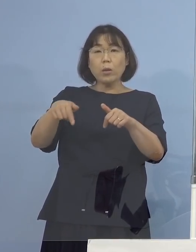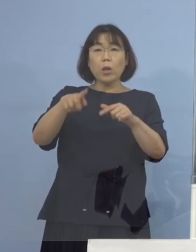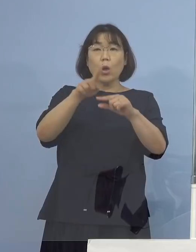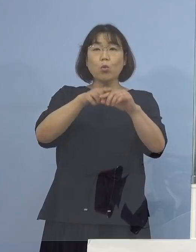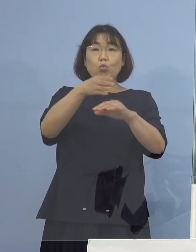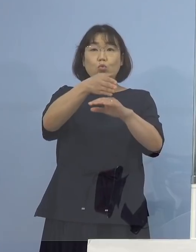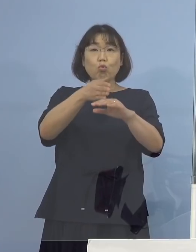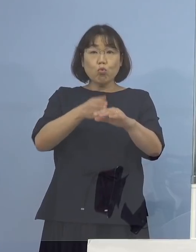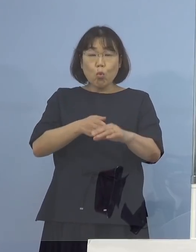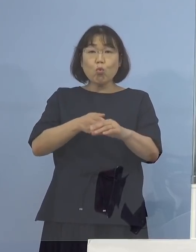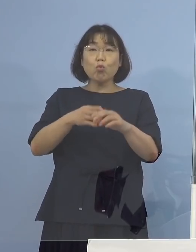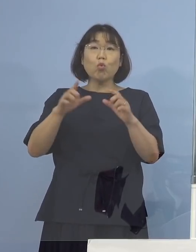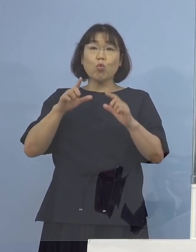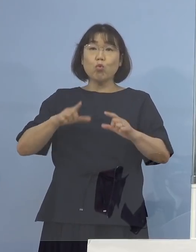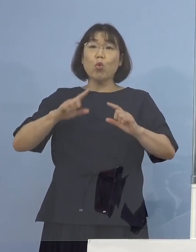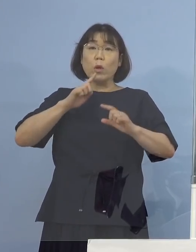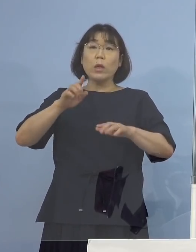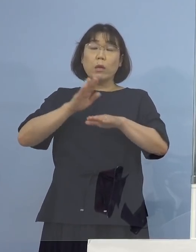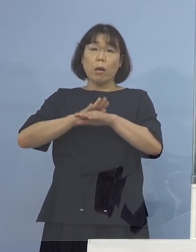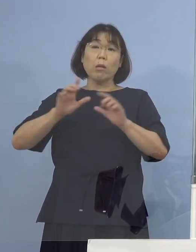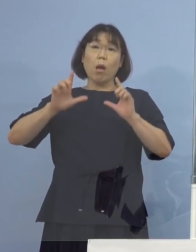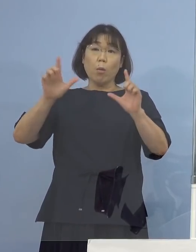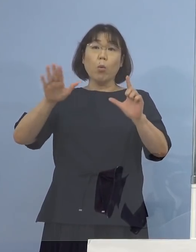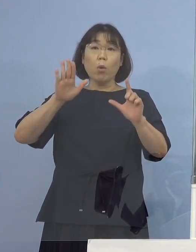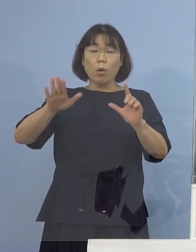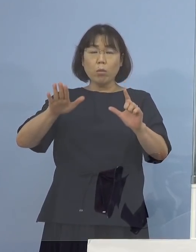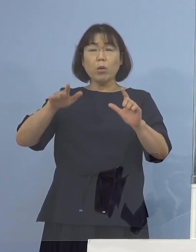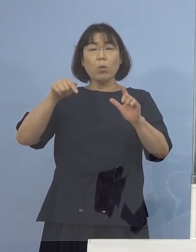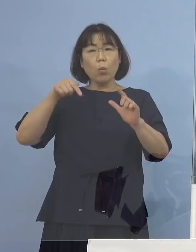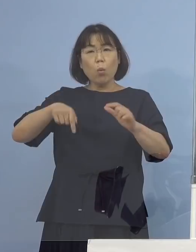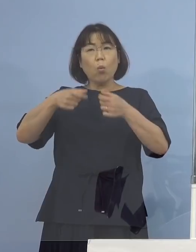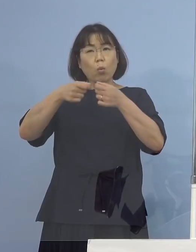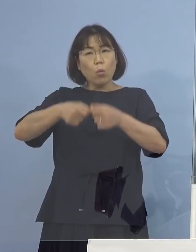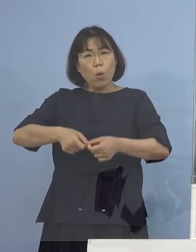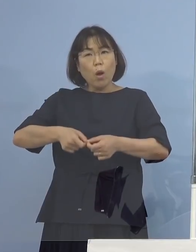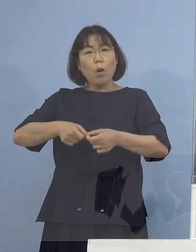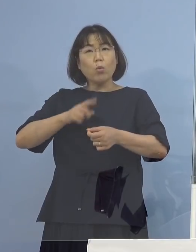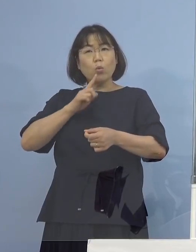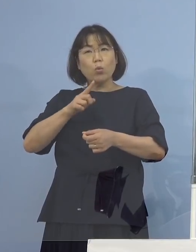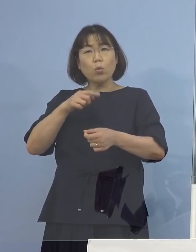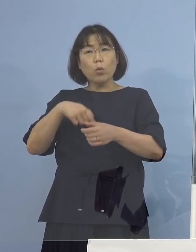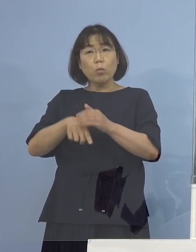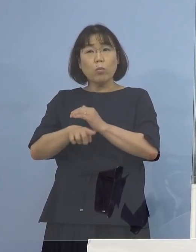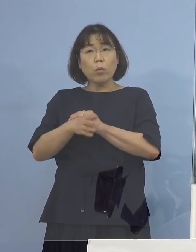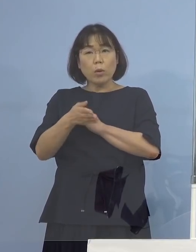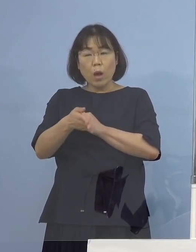今回こういうふうな発表の形 説明になっているのはどういう理由でしょうか （知事） これはルール化をしておりまして